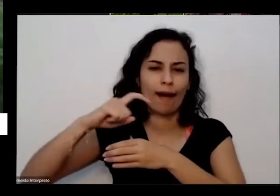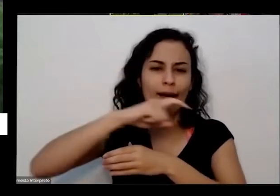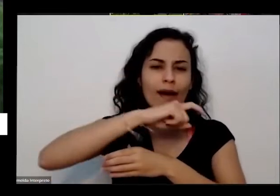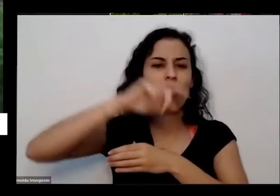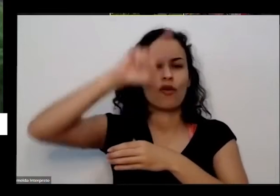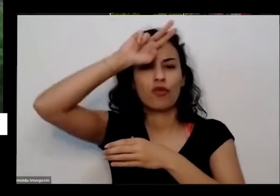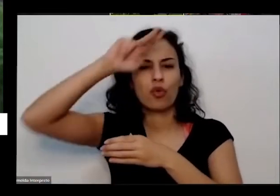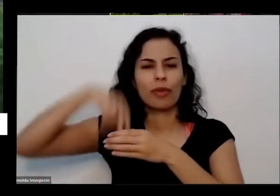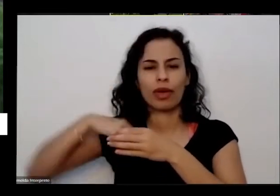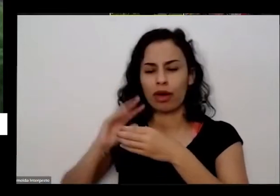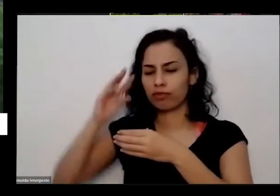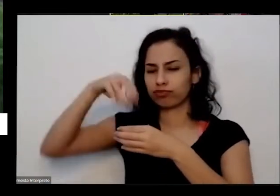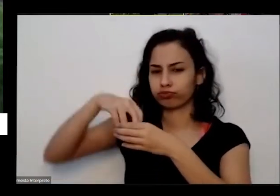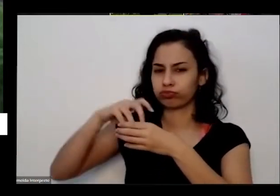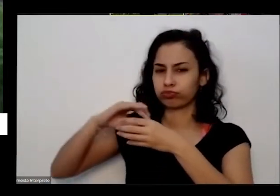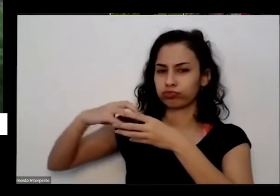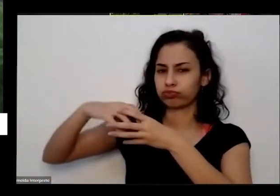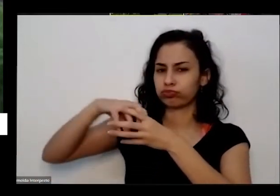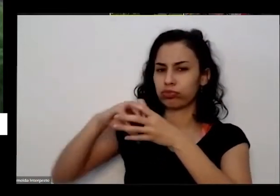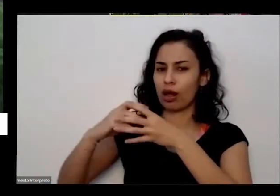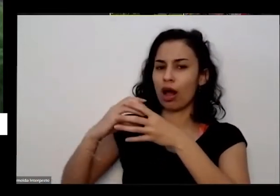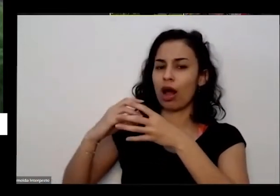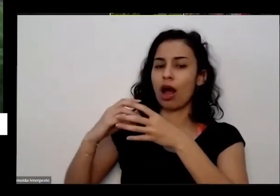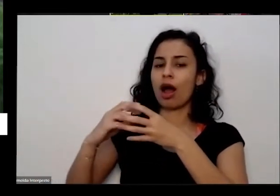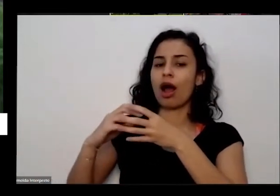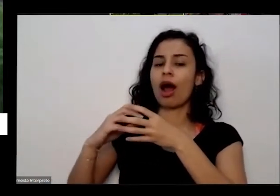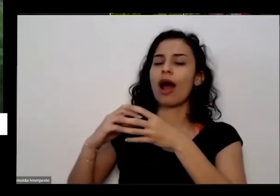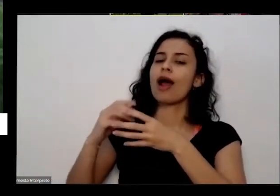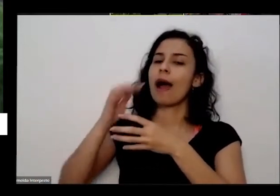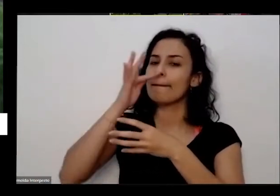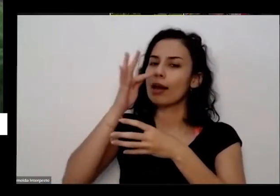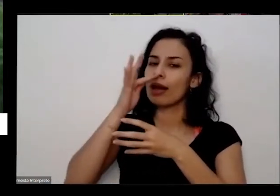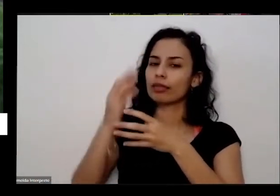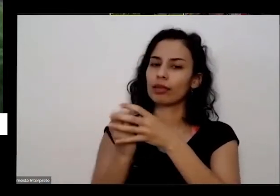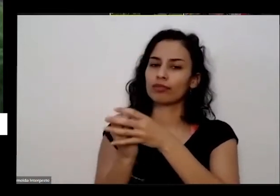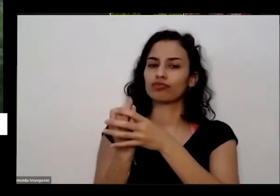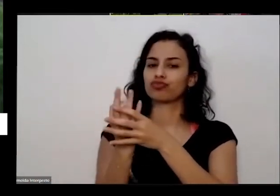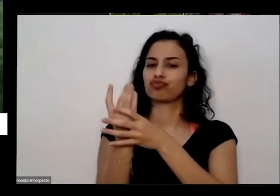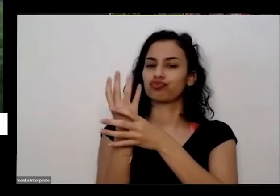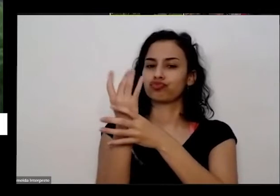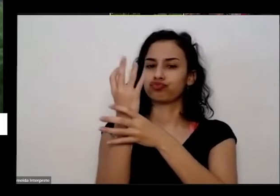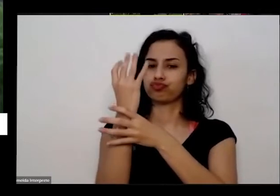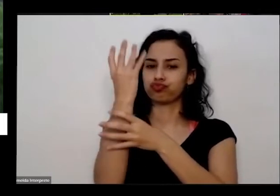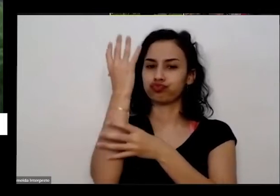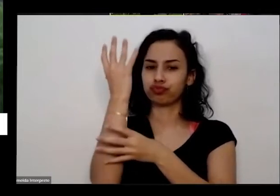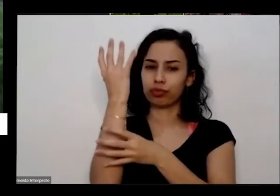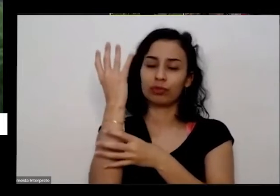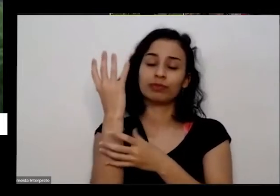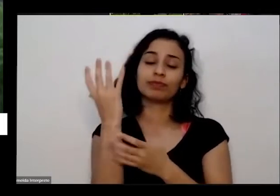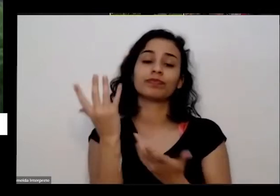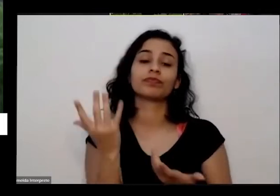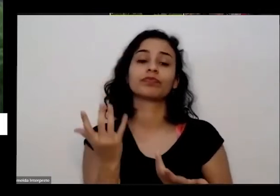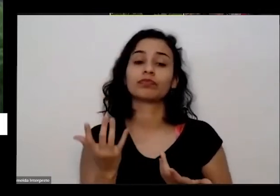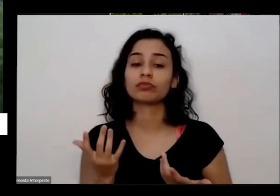passa aí que a planta vai se alimentar de disso né a gente a gente coloca uma uma uma do bico aqui é